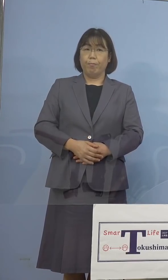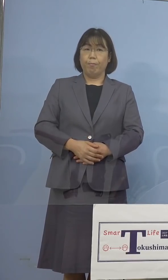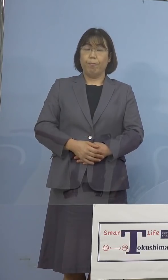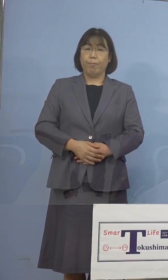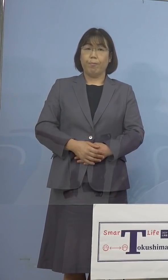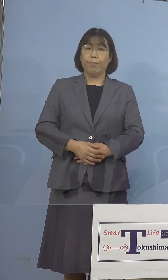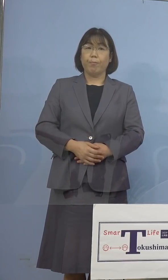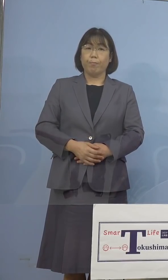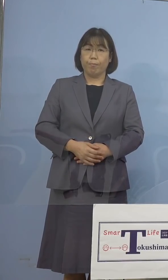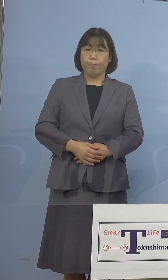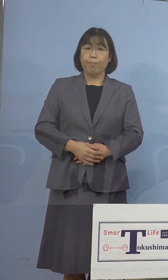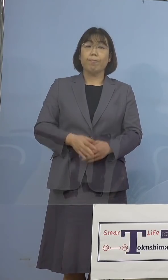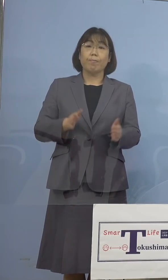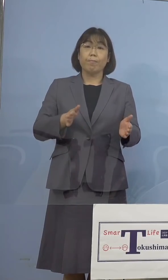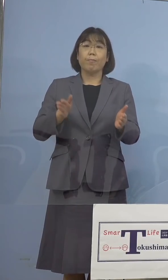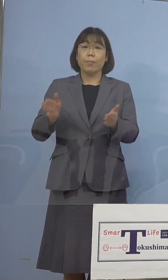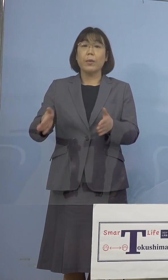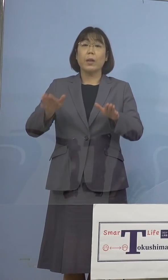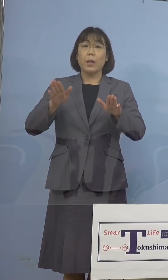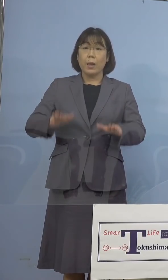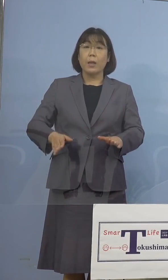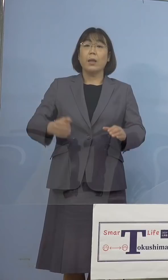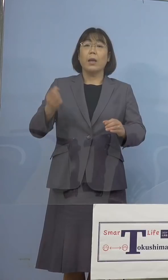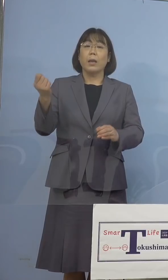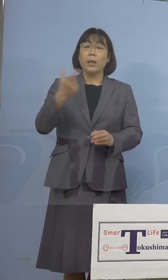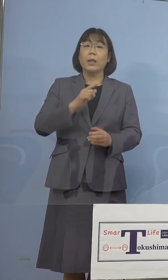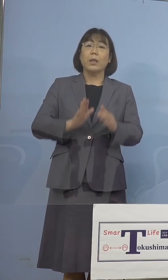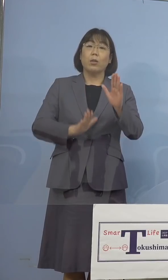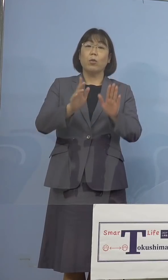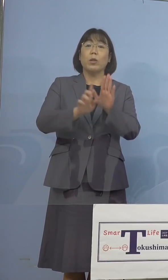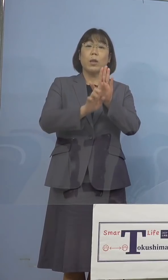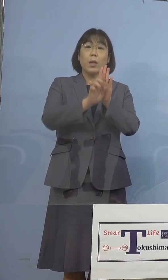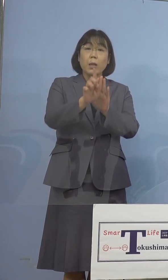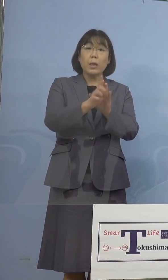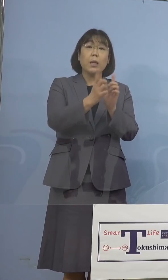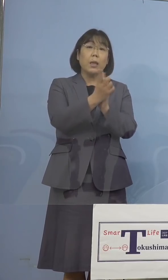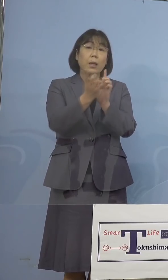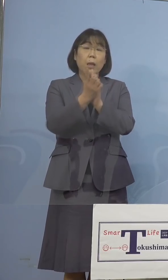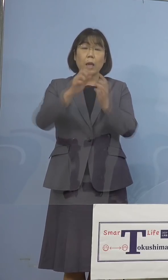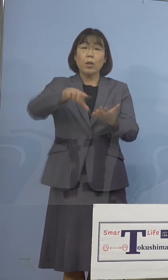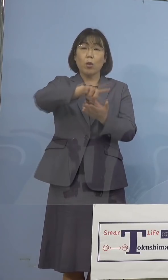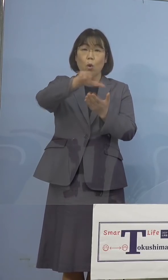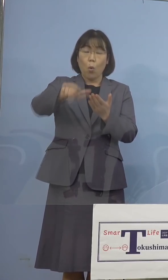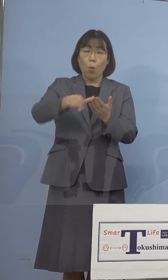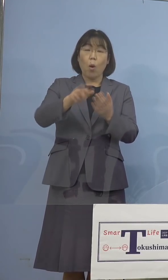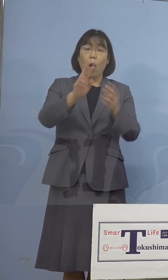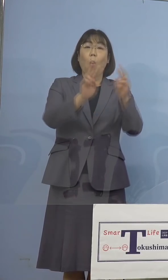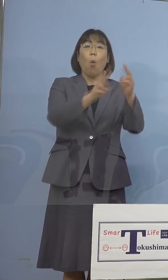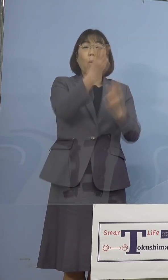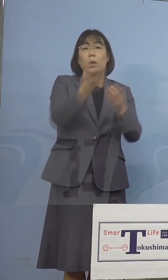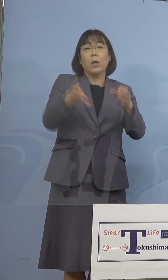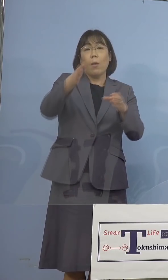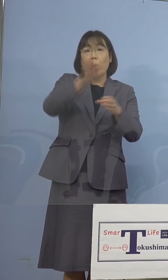さて現在「緊急事態宣言」対象地域は 今申し上げた沖縄県を加え10都道府県